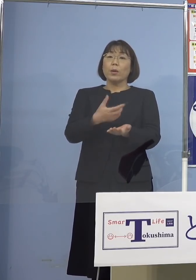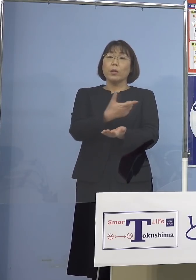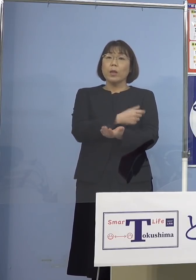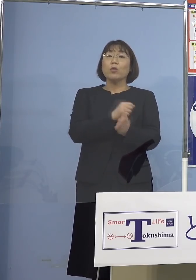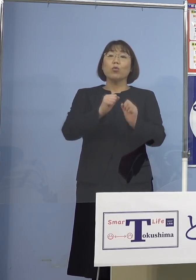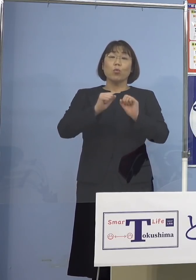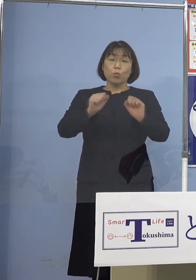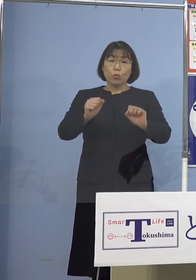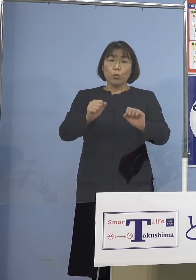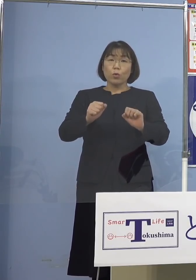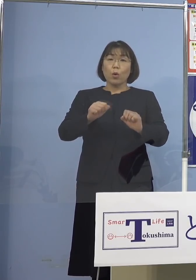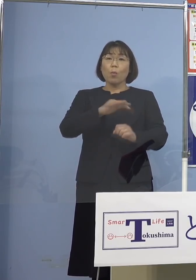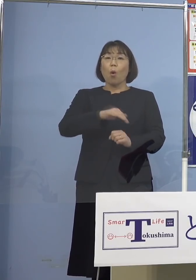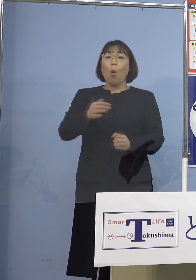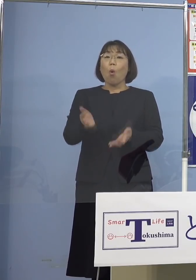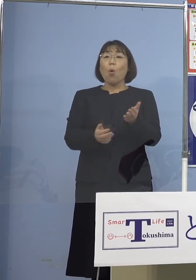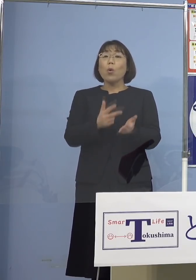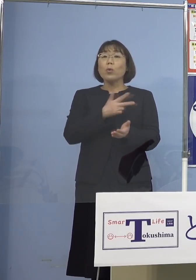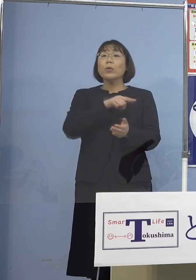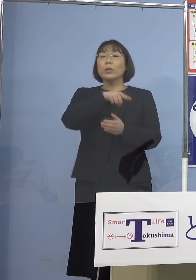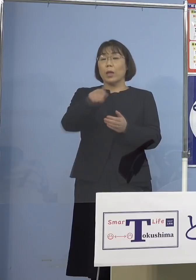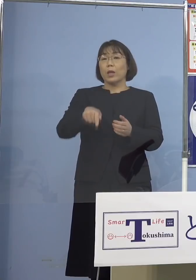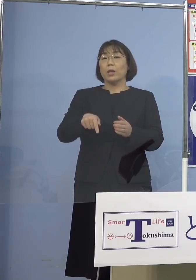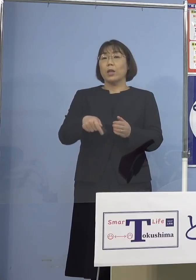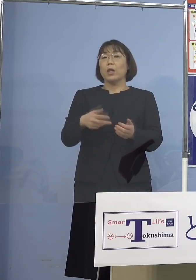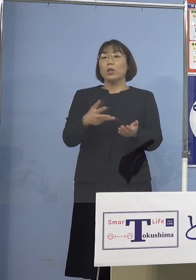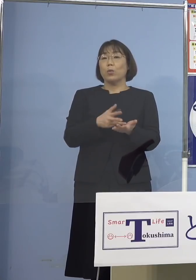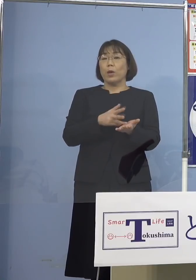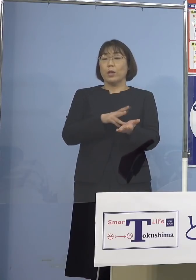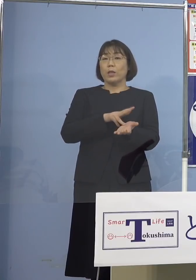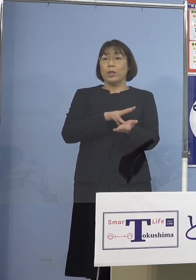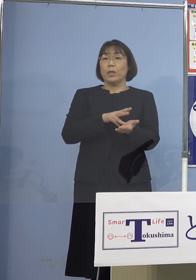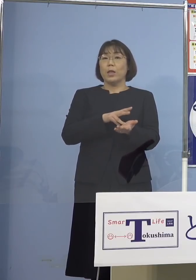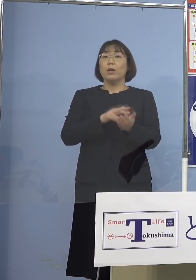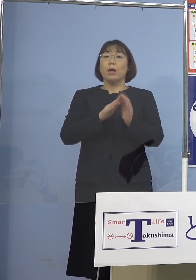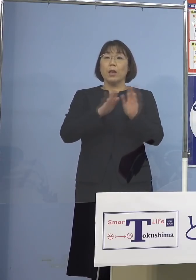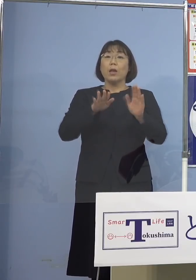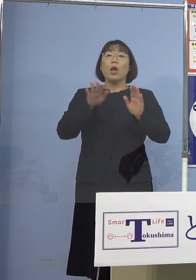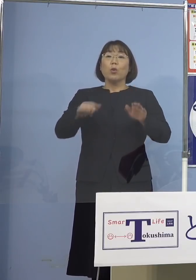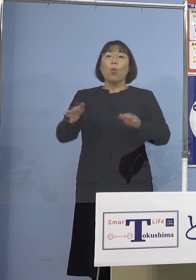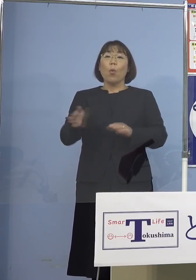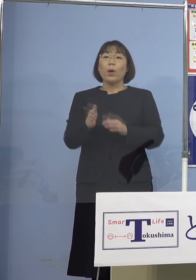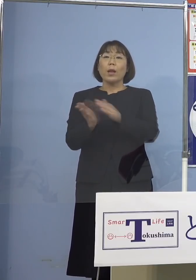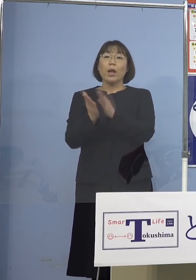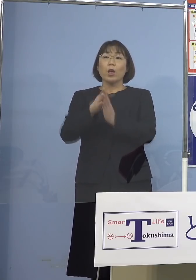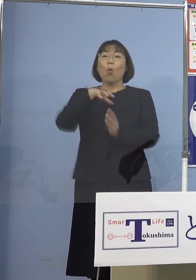保育士さんたちはもう既に行って 今日から幼稚園、小学生の皆さんに